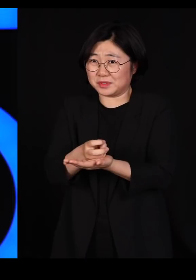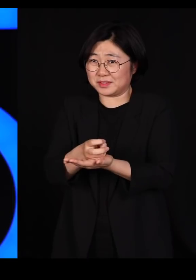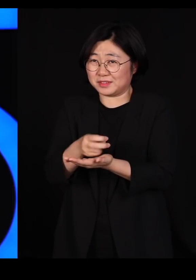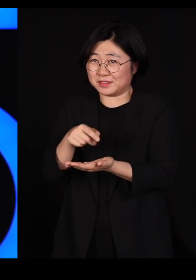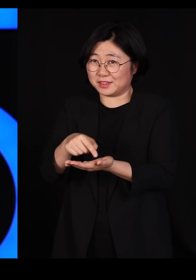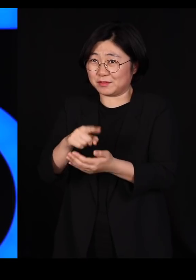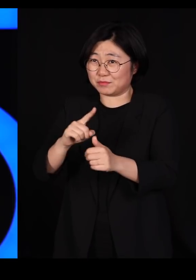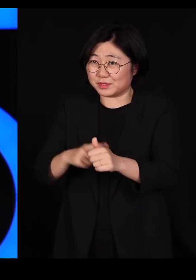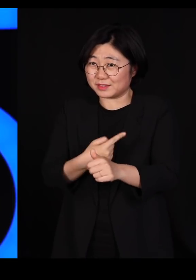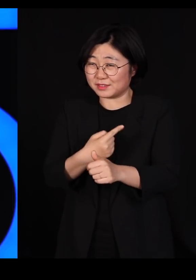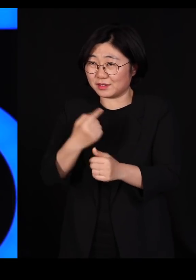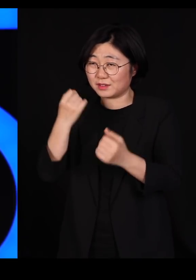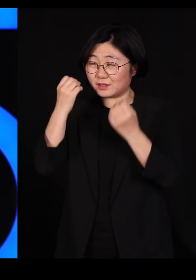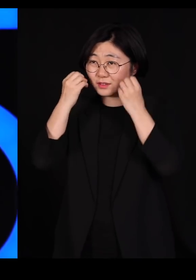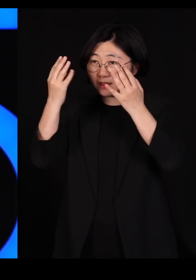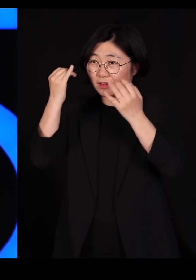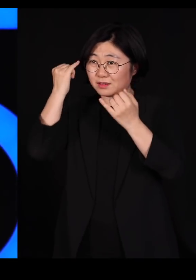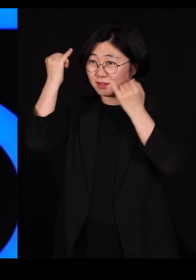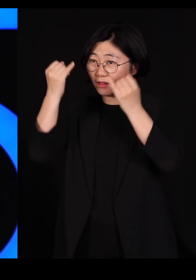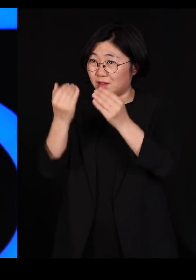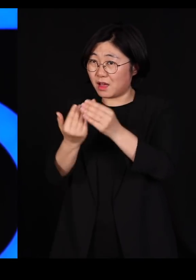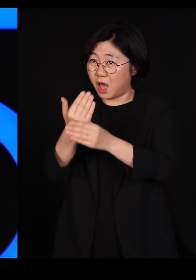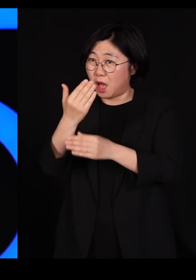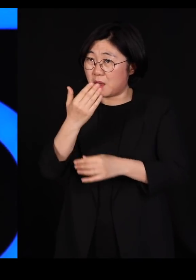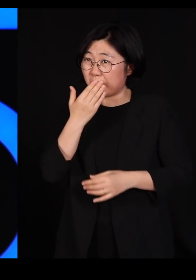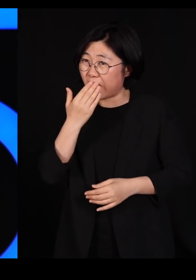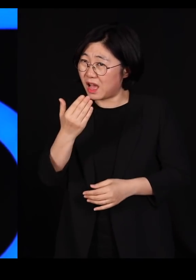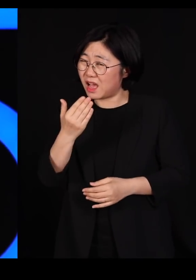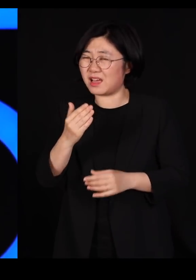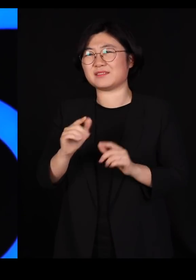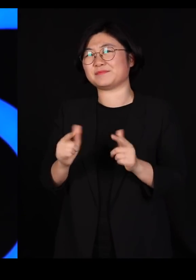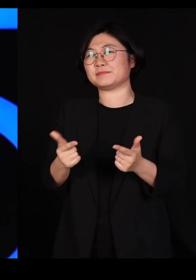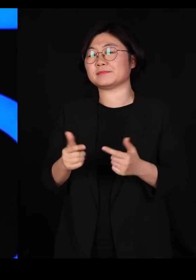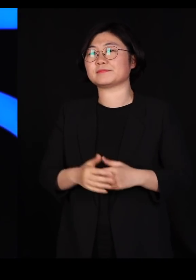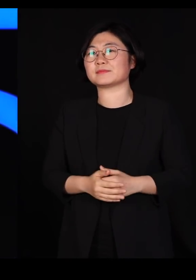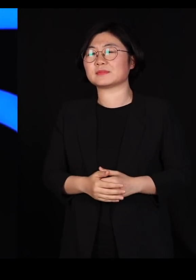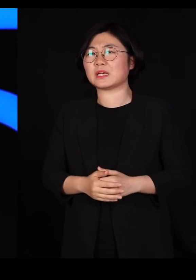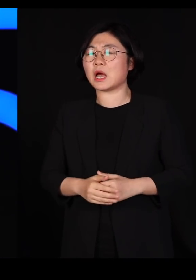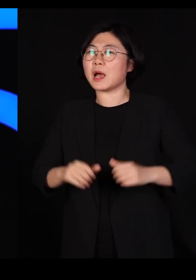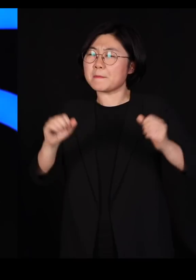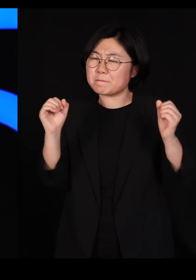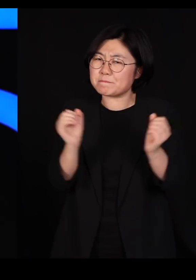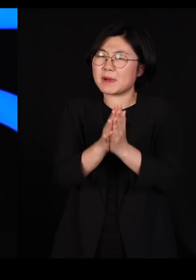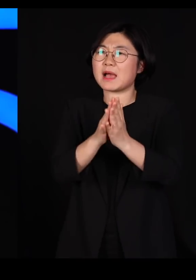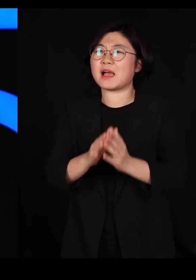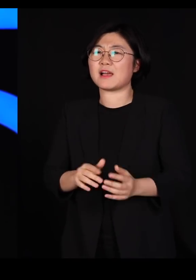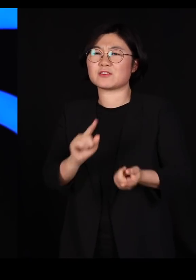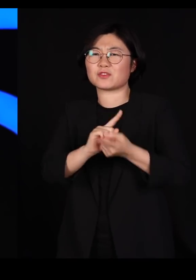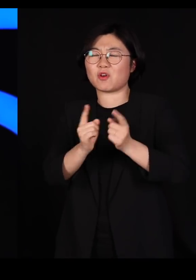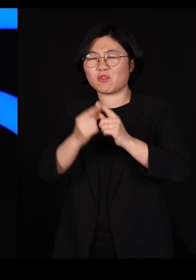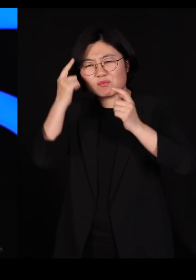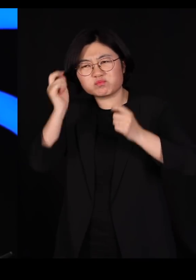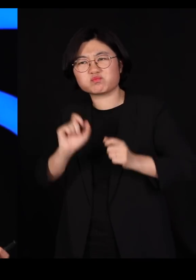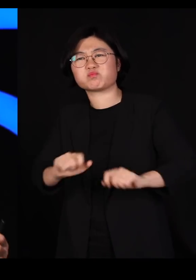잘 이루어지는 데에서는 창의성이 잘 안 나옵니다 좀 부딪치고 서로 달라서 투닥거리고